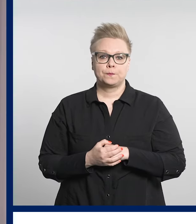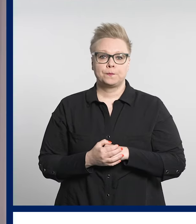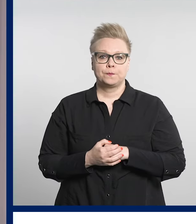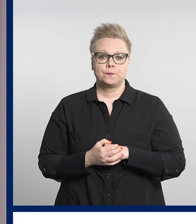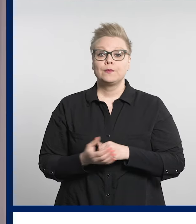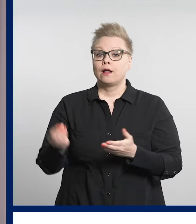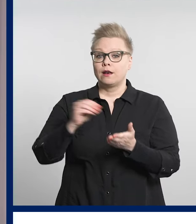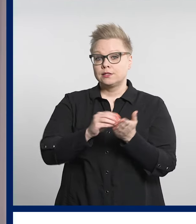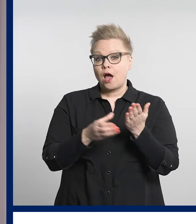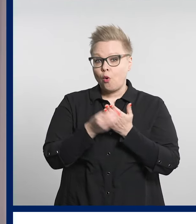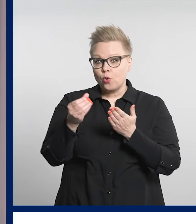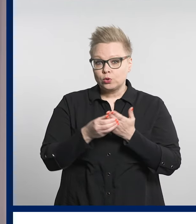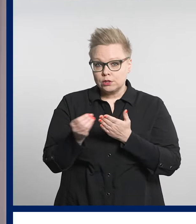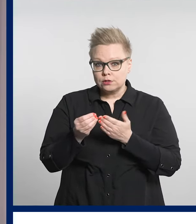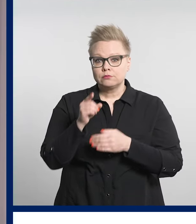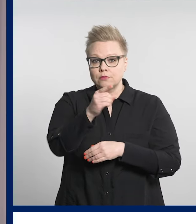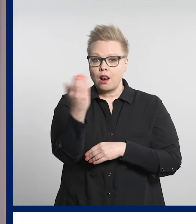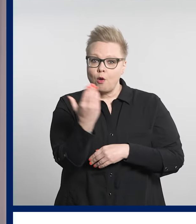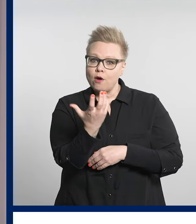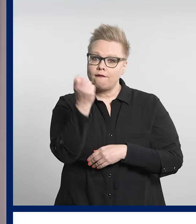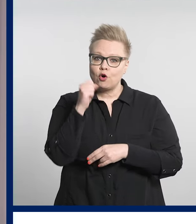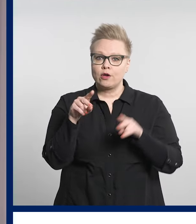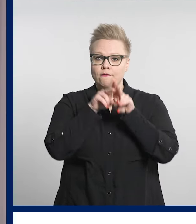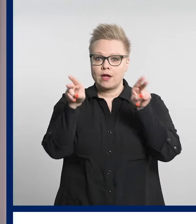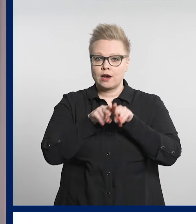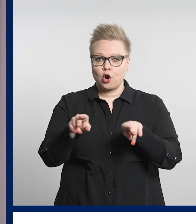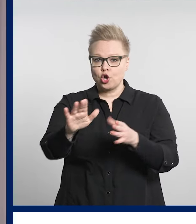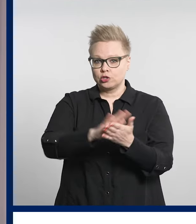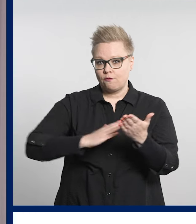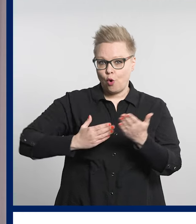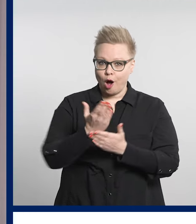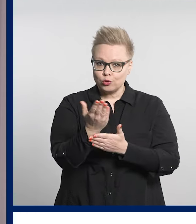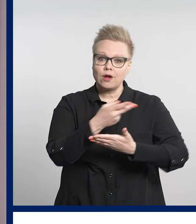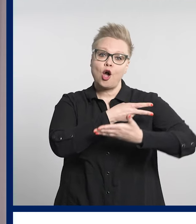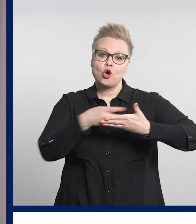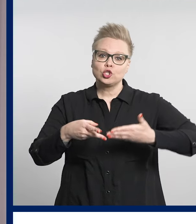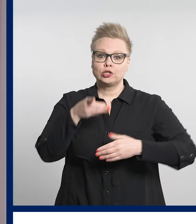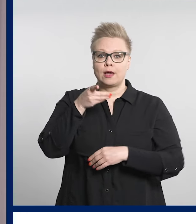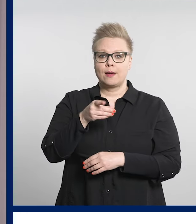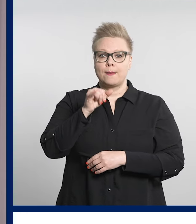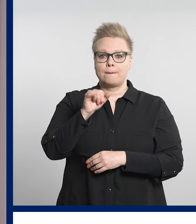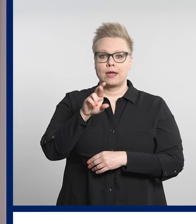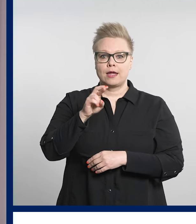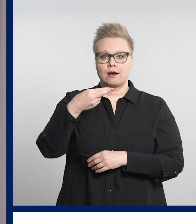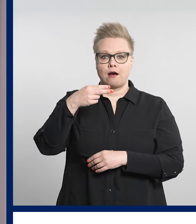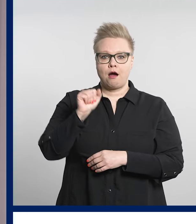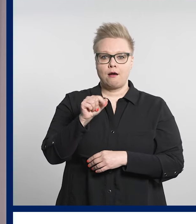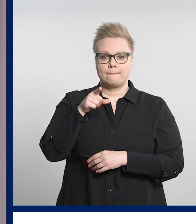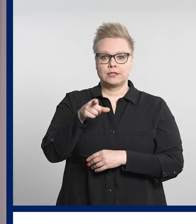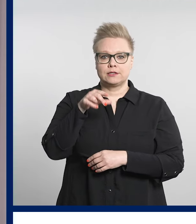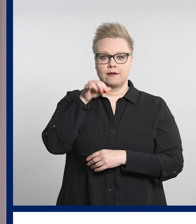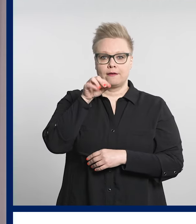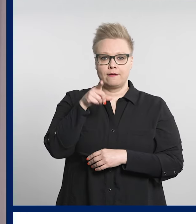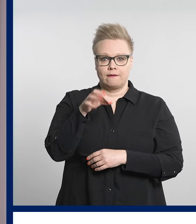Lisää uutisia voit lukea verkkosivuiltamme osoitteesta pirha.fi